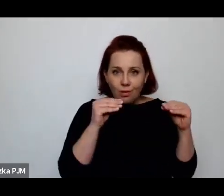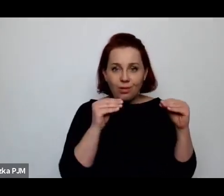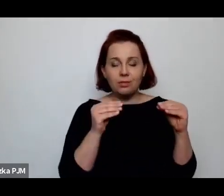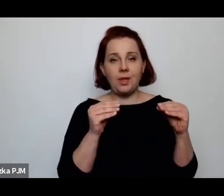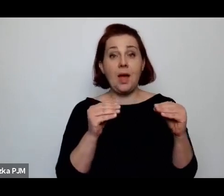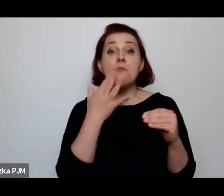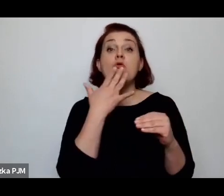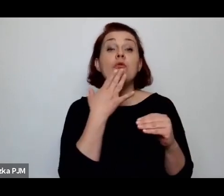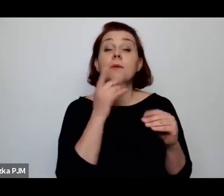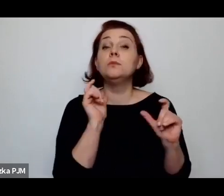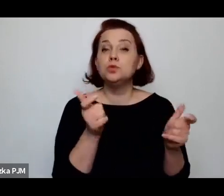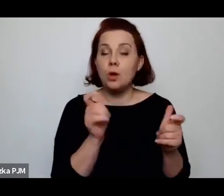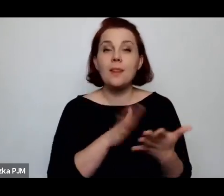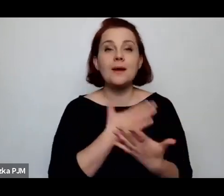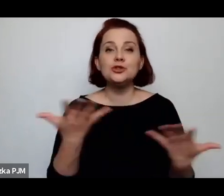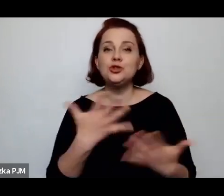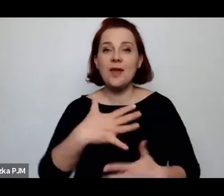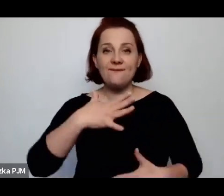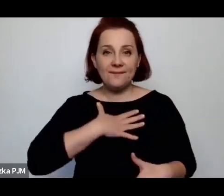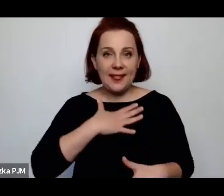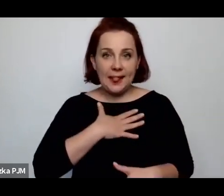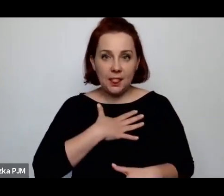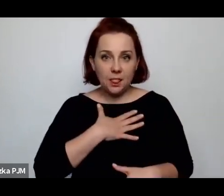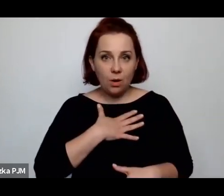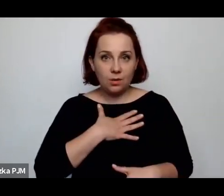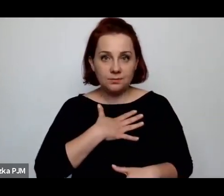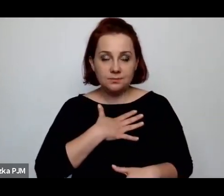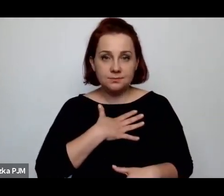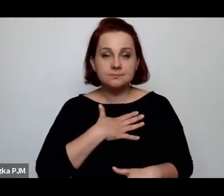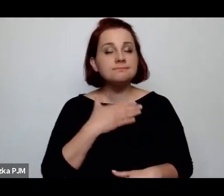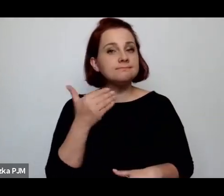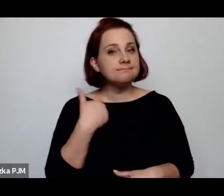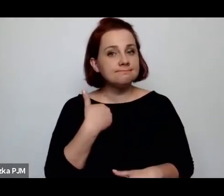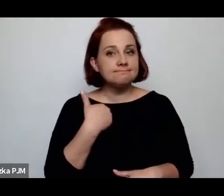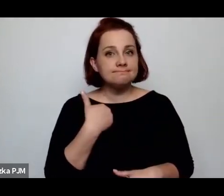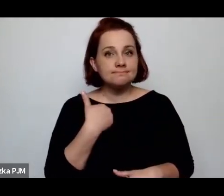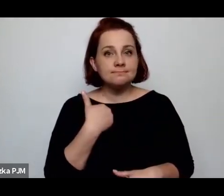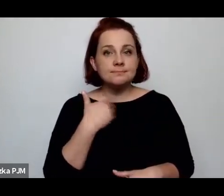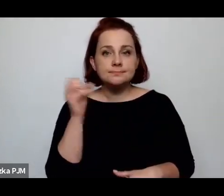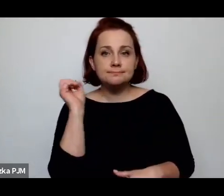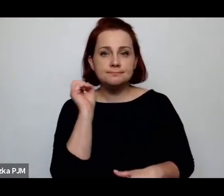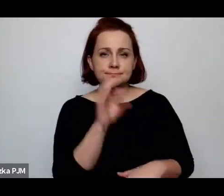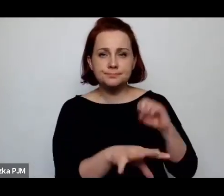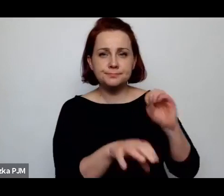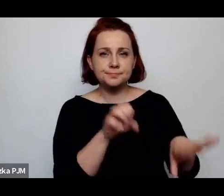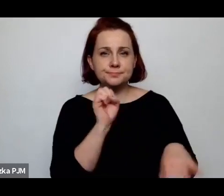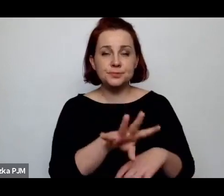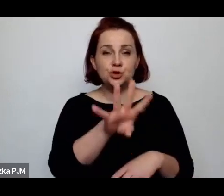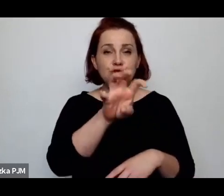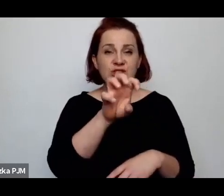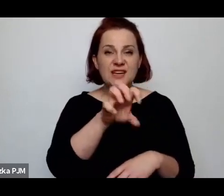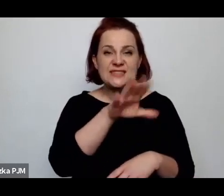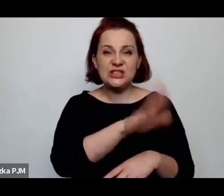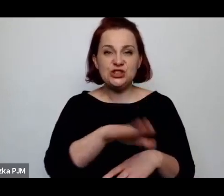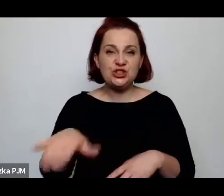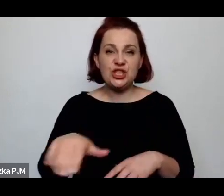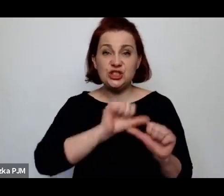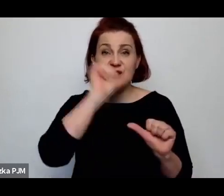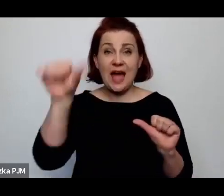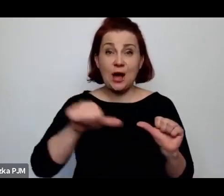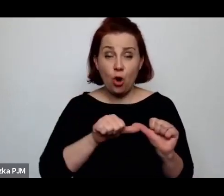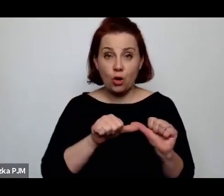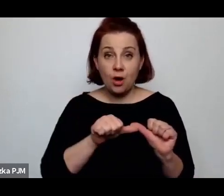np. w Wilnie porzucano 400 dzieci rocznie, a w Katowicach siedemnaścioro.